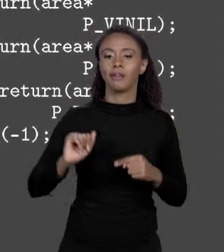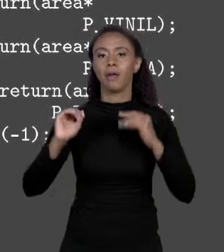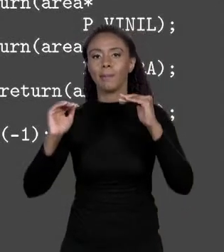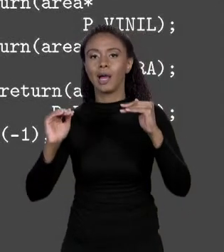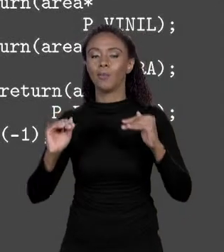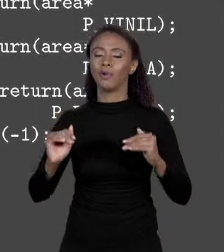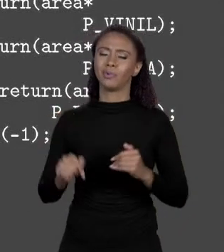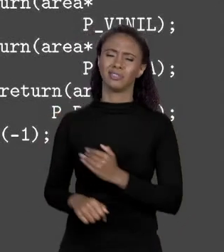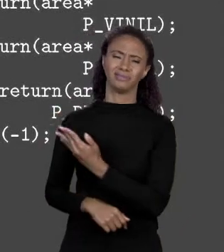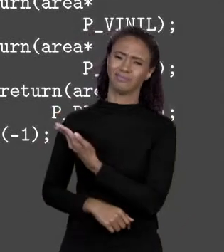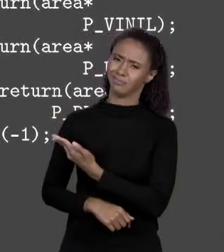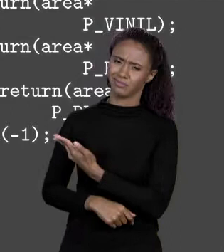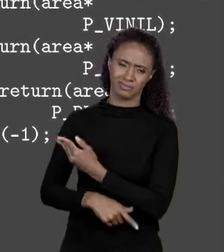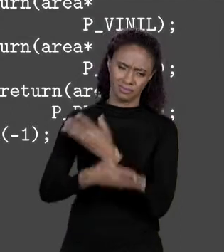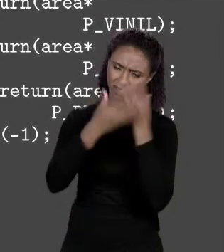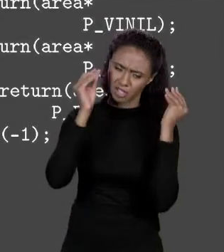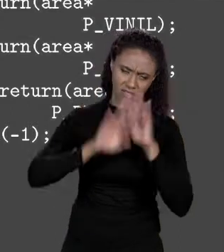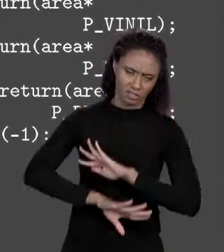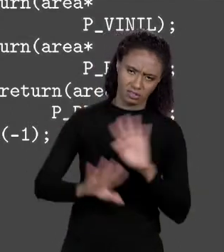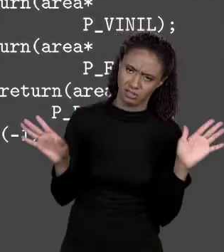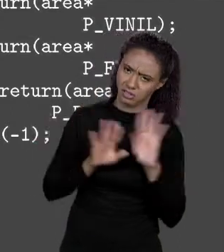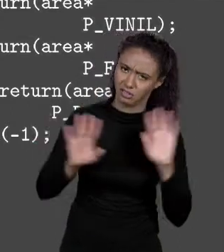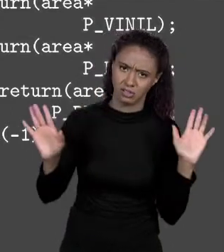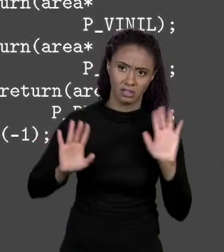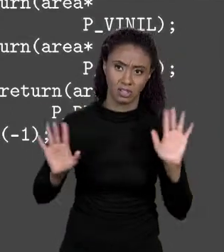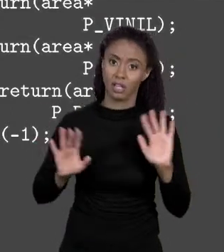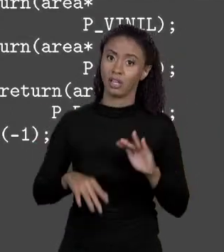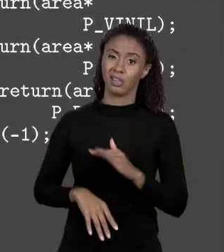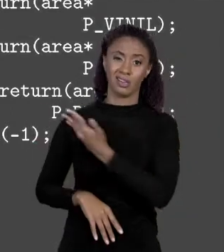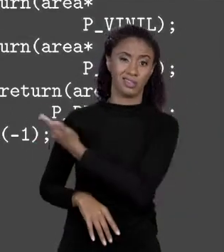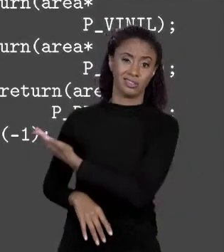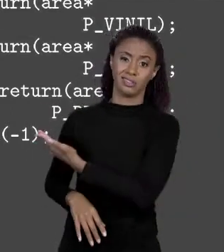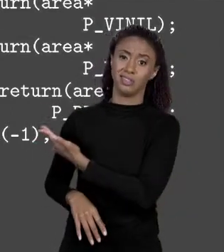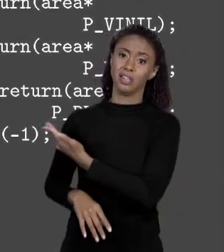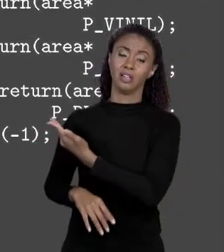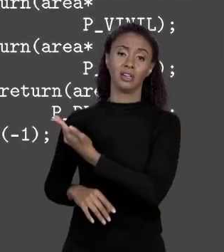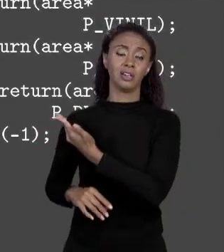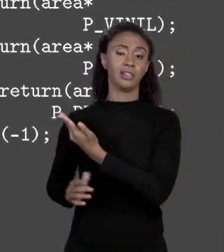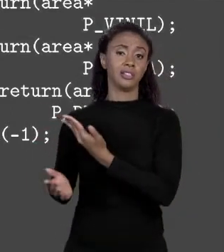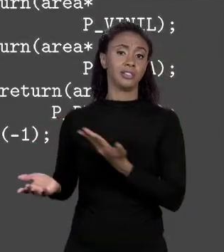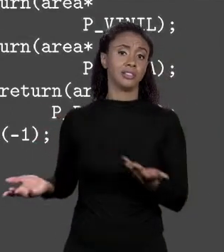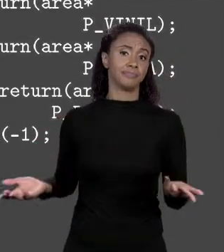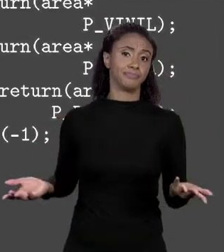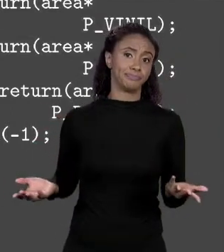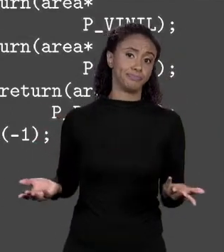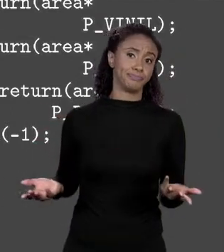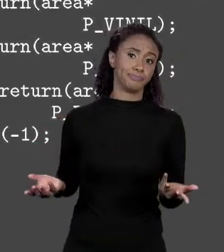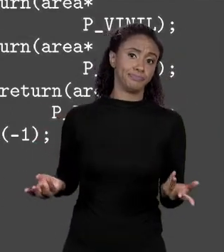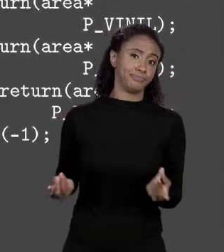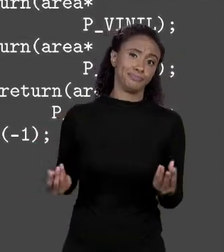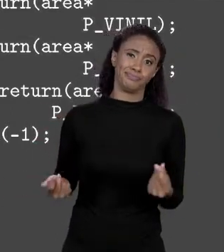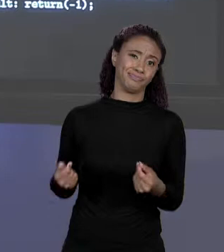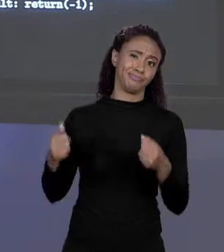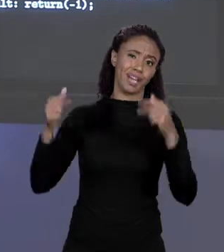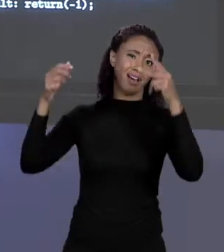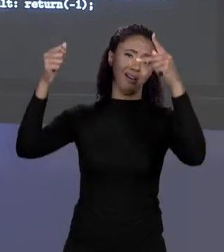SIMPLESMENTE JÁ... ISSO AQUI ESTÁ GRANDE DEMAIS, EU ESTOU